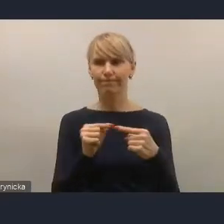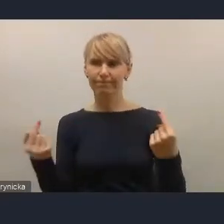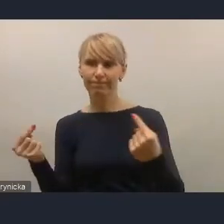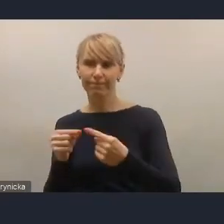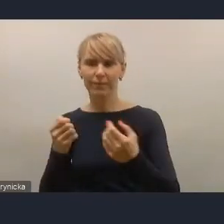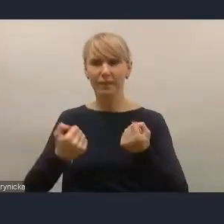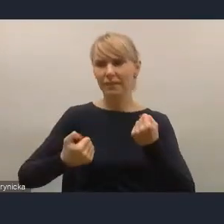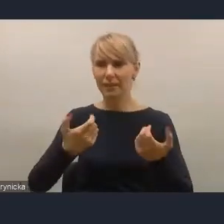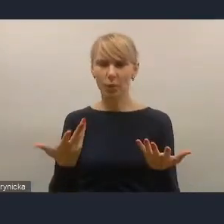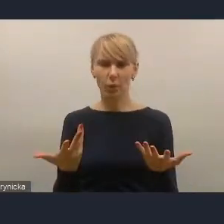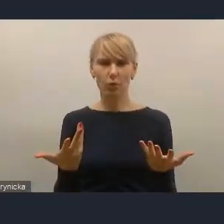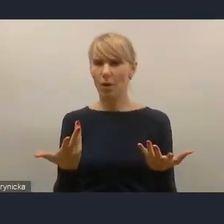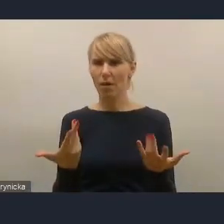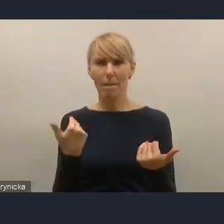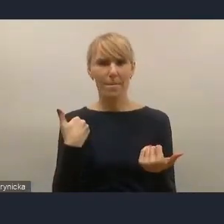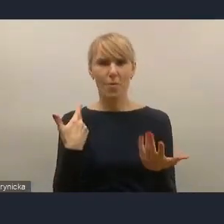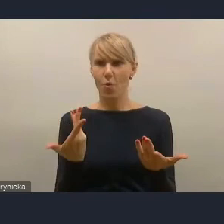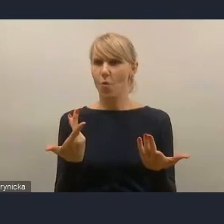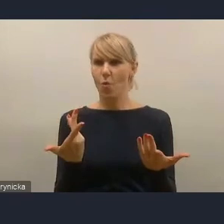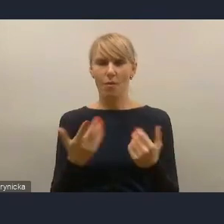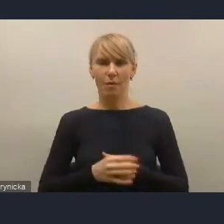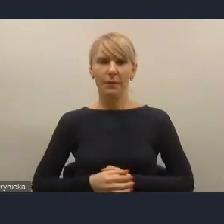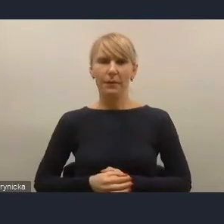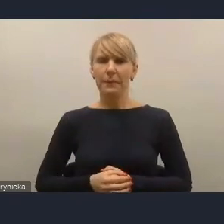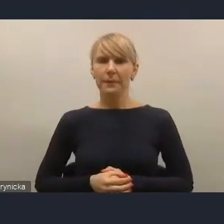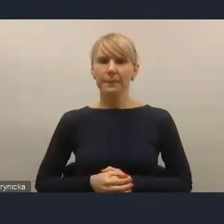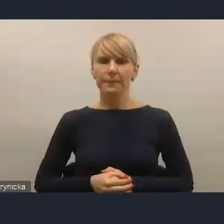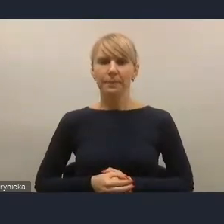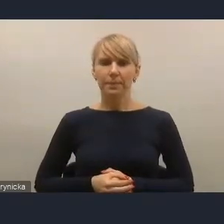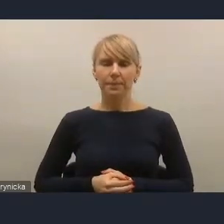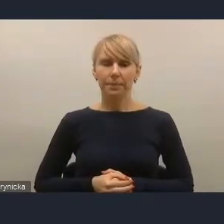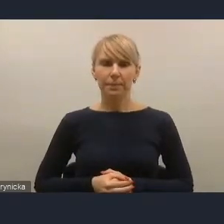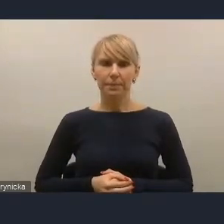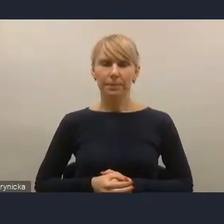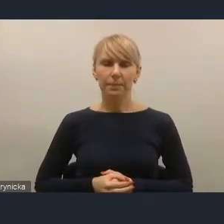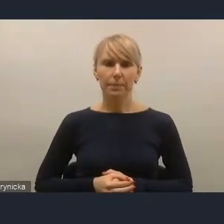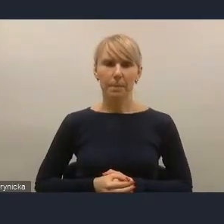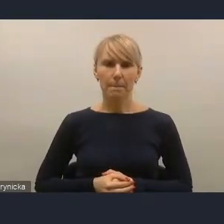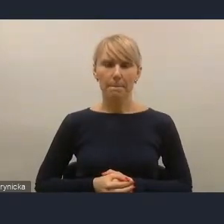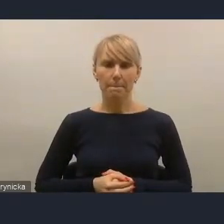dlatego też stąd taka propozycja podejścia, jakie jest przedstawione w KPM-ie,